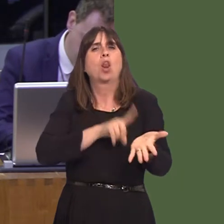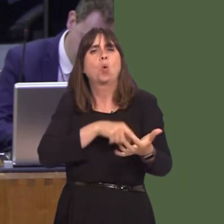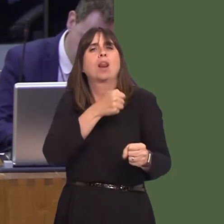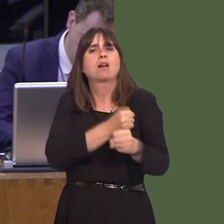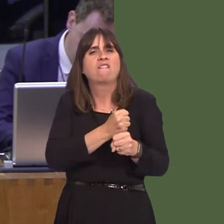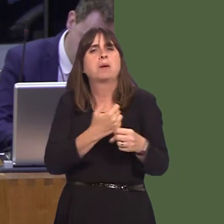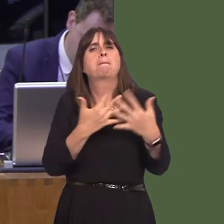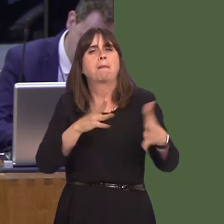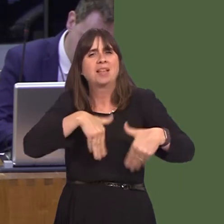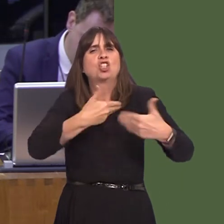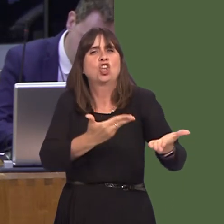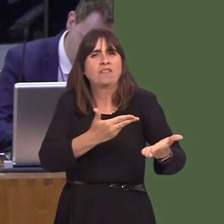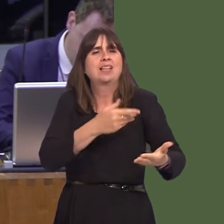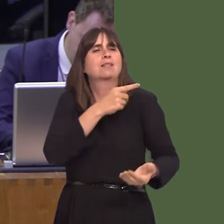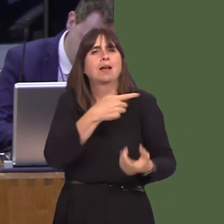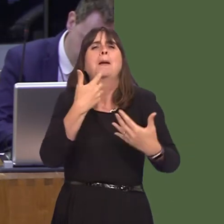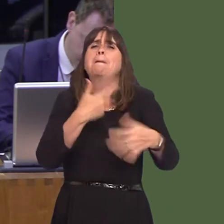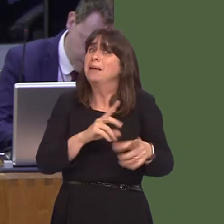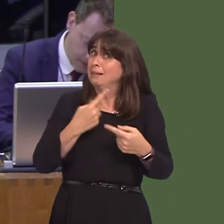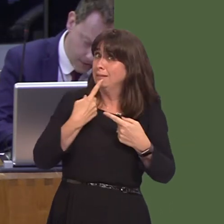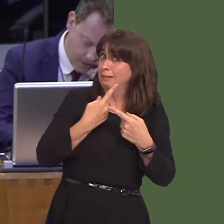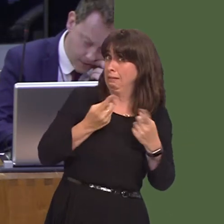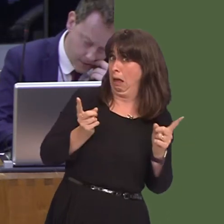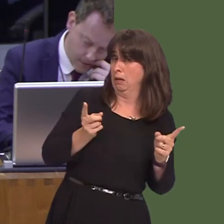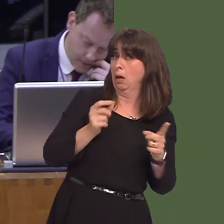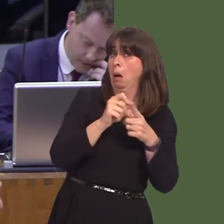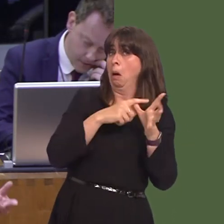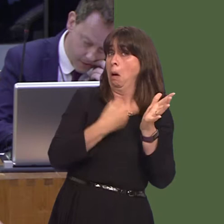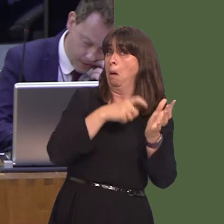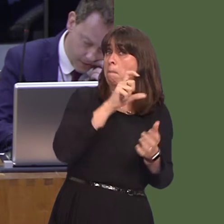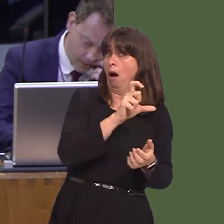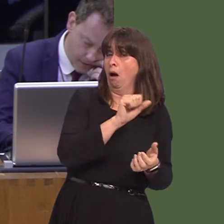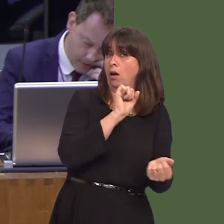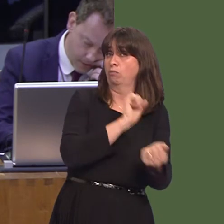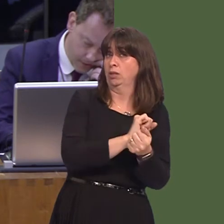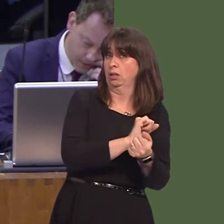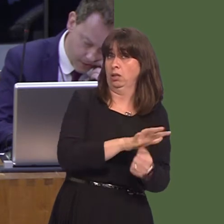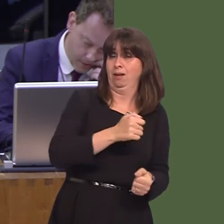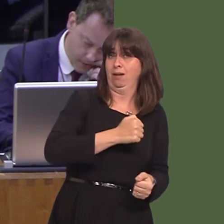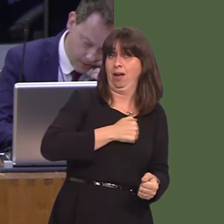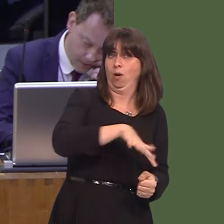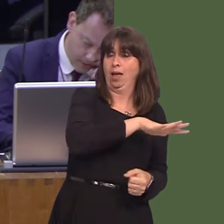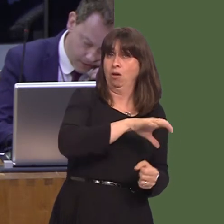and Public Services is believed to have said that Parc prison, in our region and constituency,